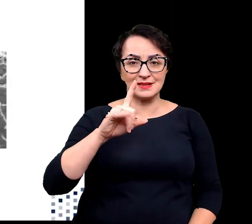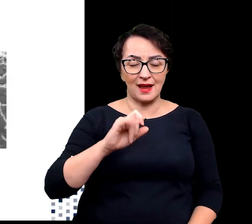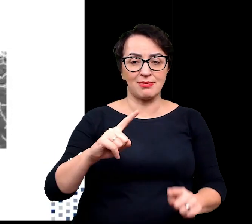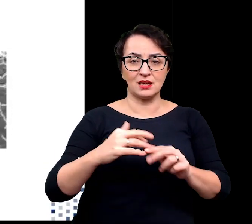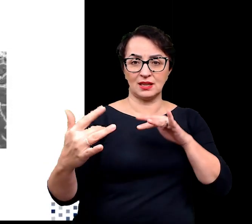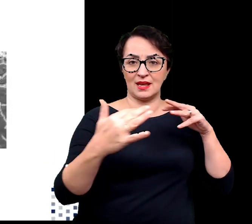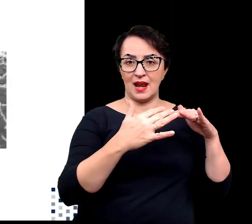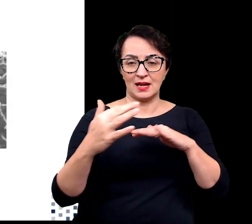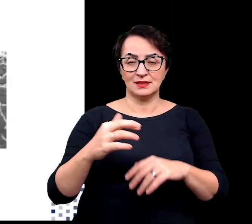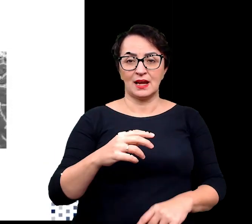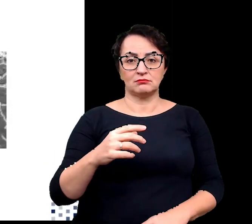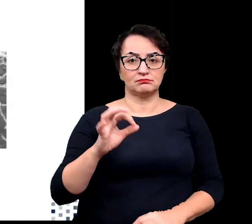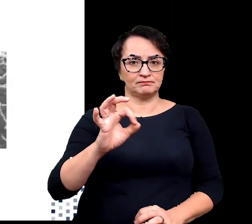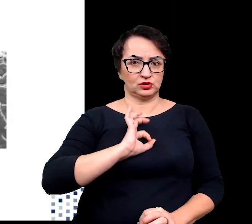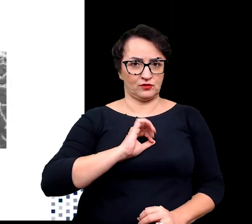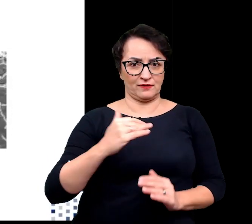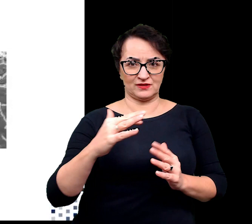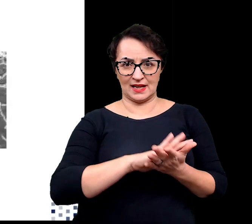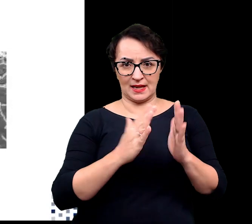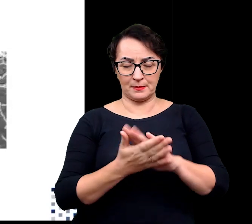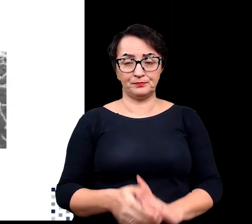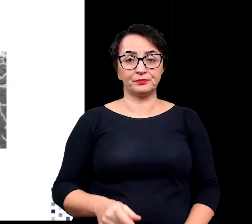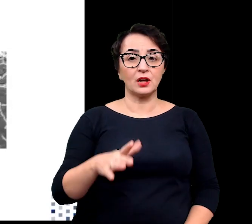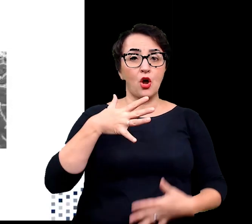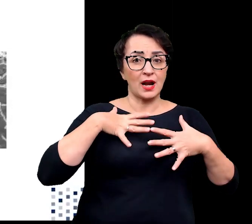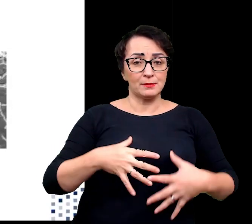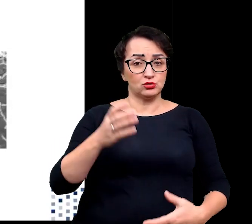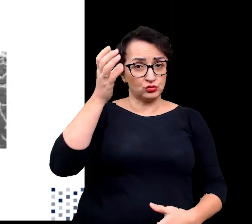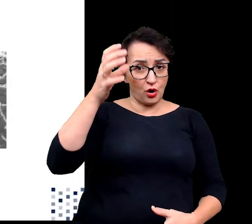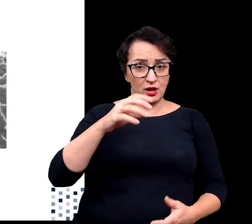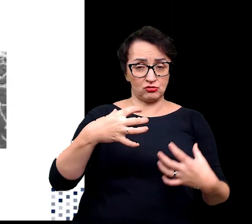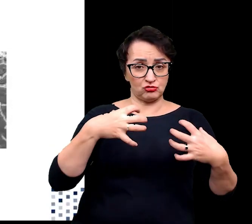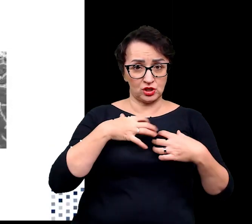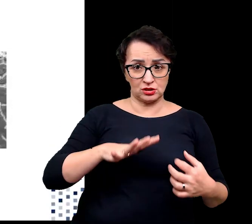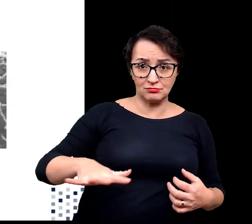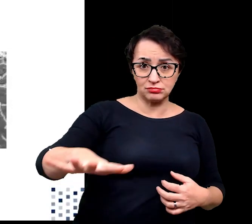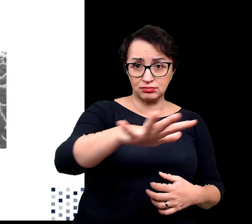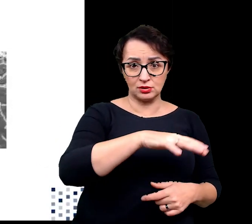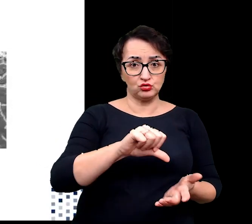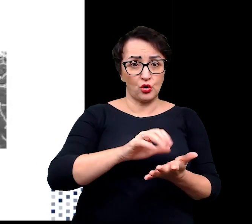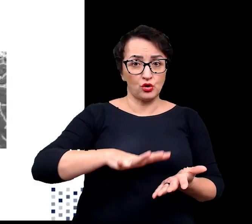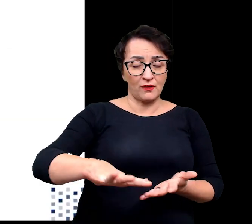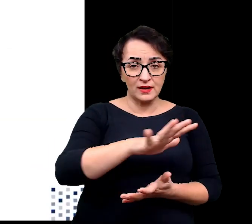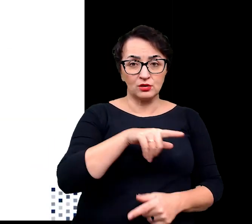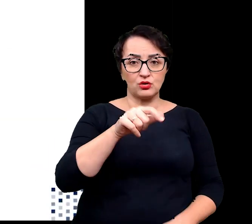Organizmy zdolne do życia w ekstremalnych środowiskach nazywane są ekstremofilami,